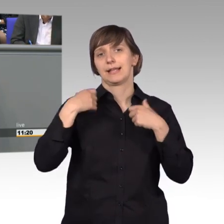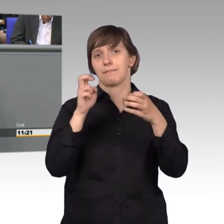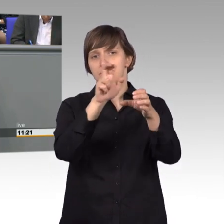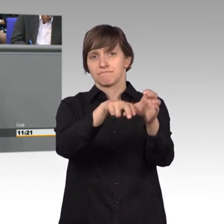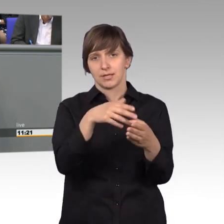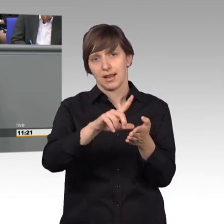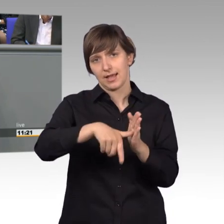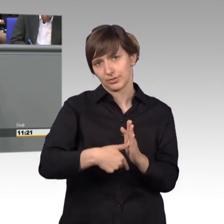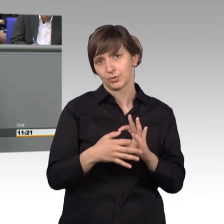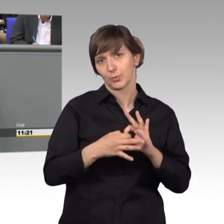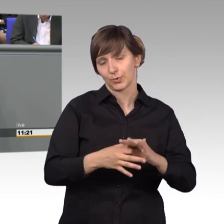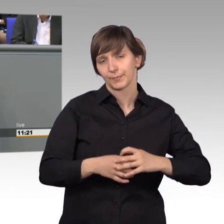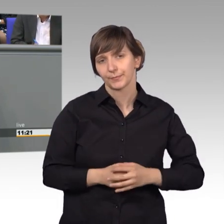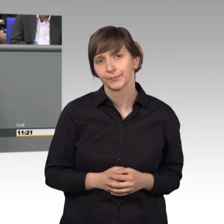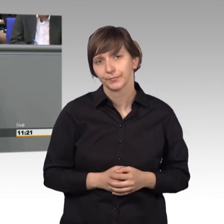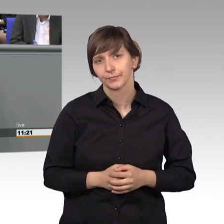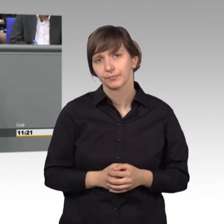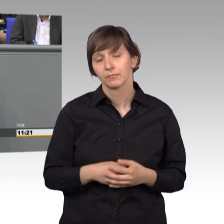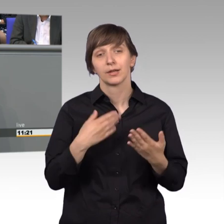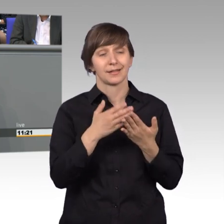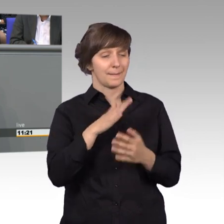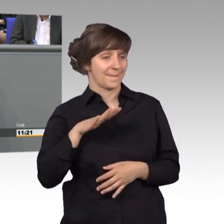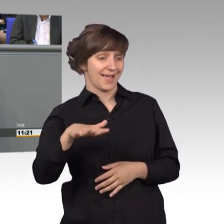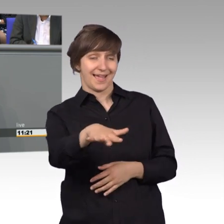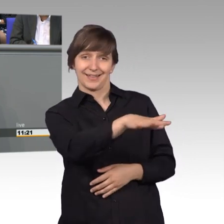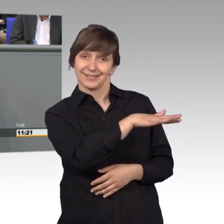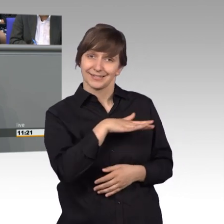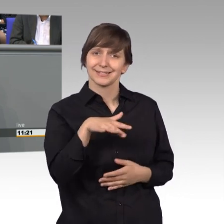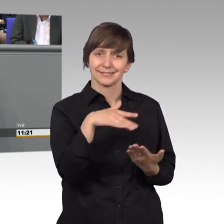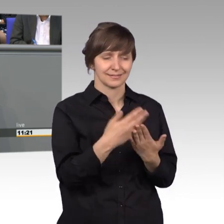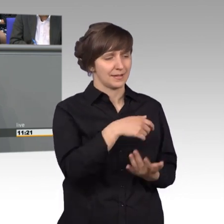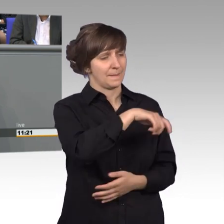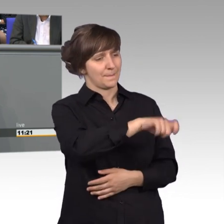Das zeigt, dass dieser Bereich für die Bürgerinnen und Bürger unseres Landes